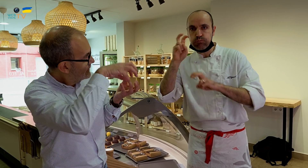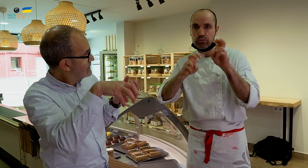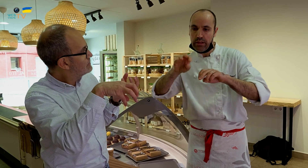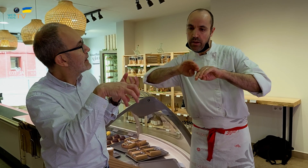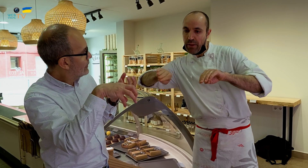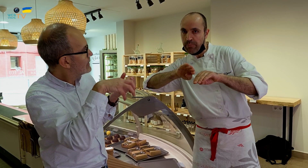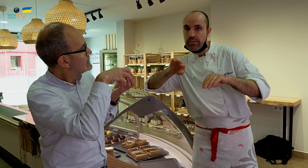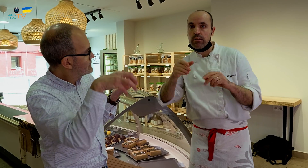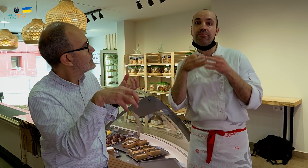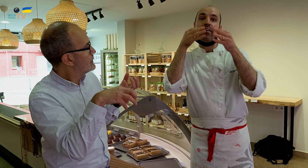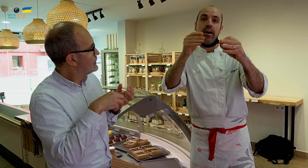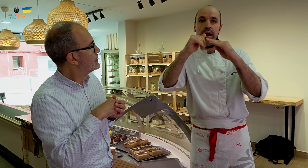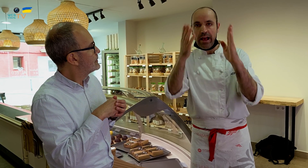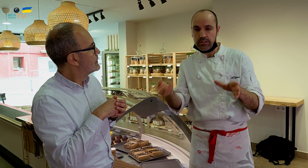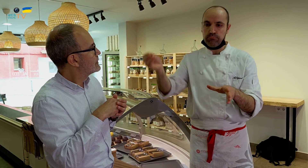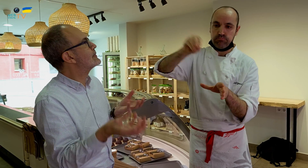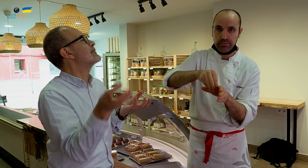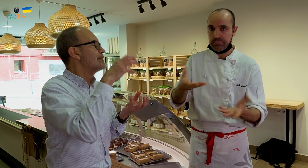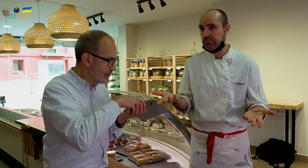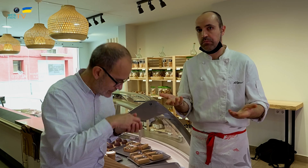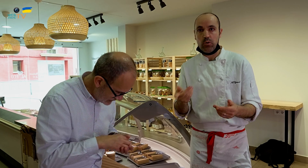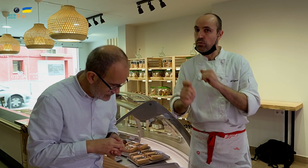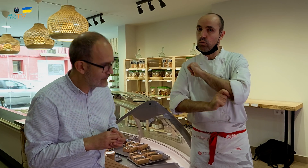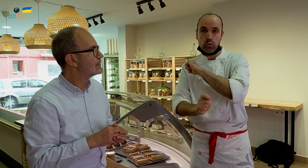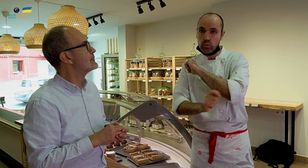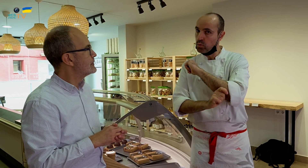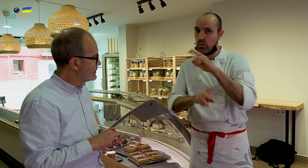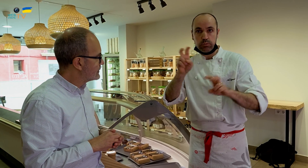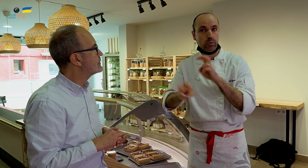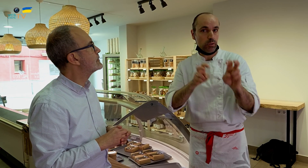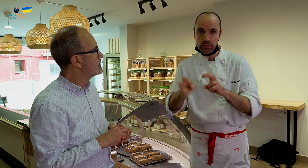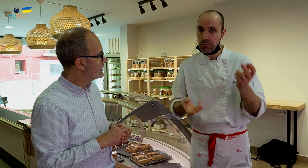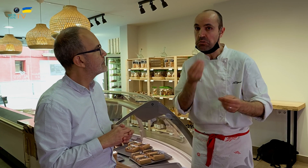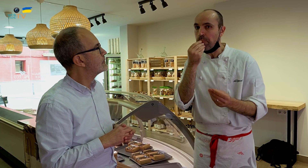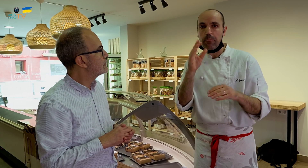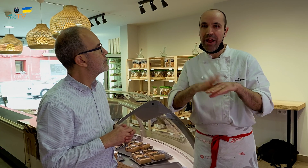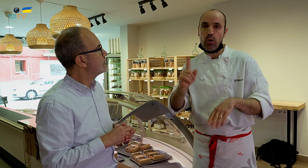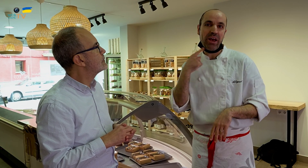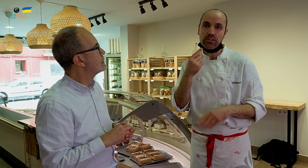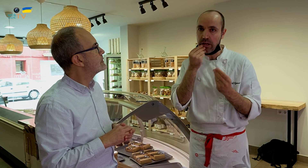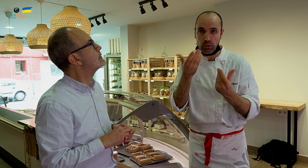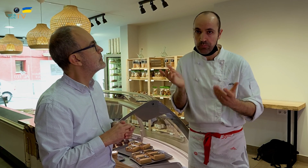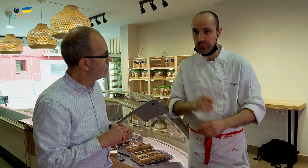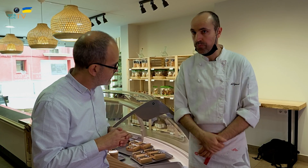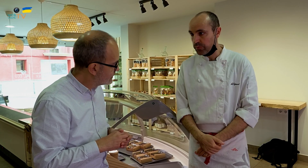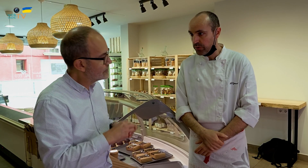Hay que buscar separar algunos ingredientes, servirlos aparte, para que, una vez llegue a casa, ponerlos. Son trucos que hay que buscar para que no se pierda el sabor.